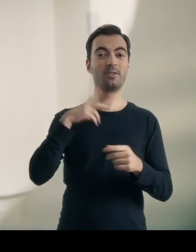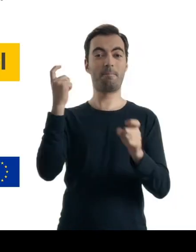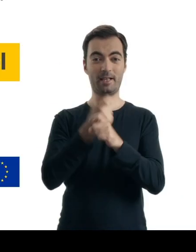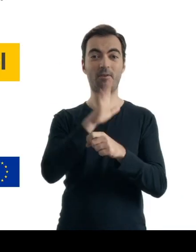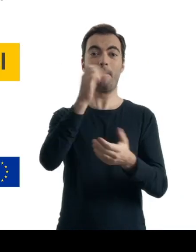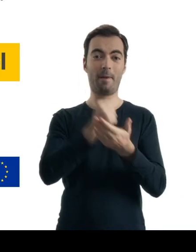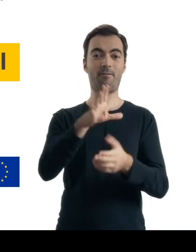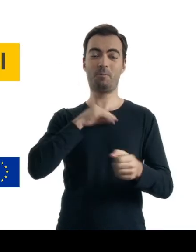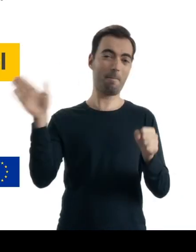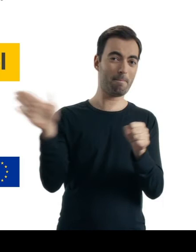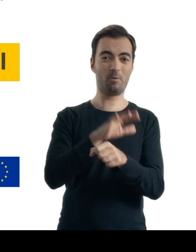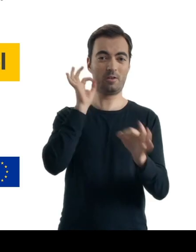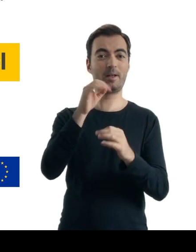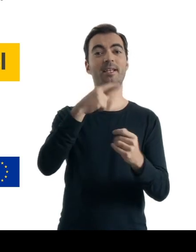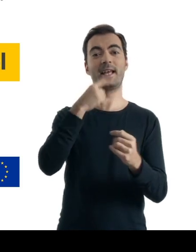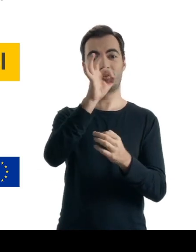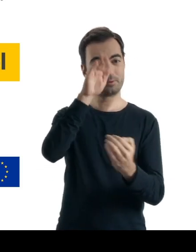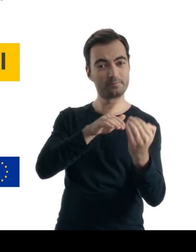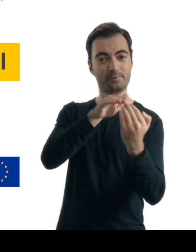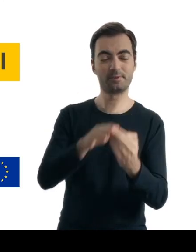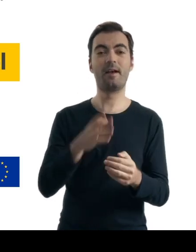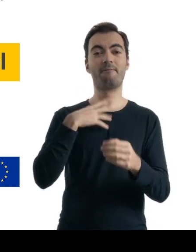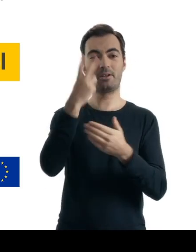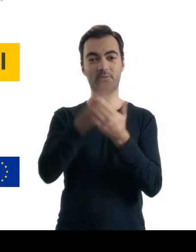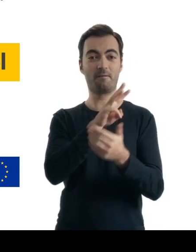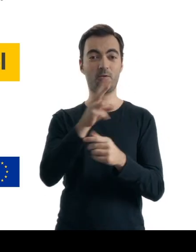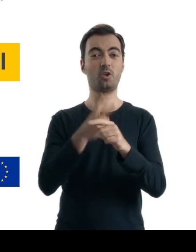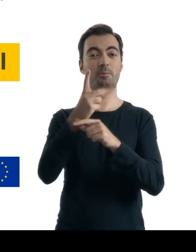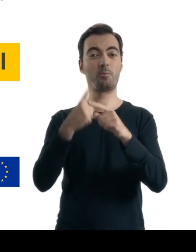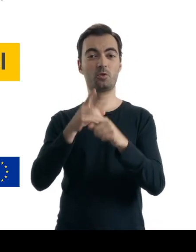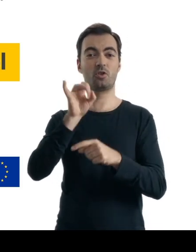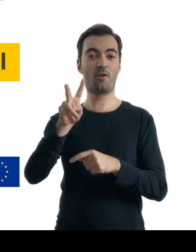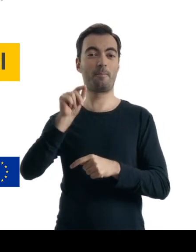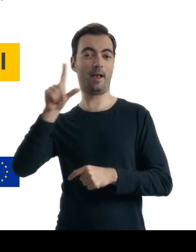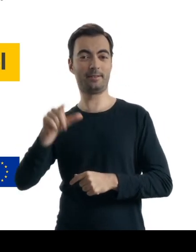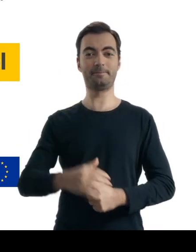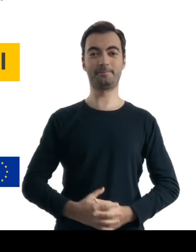w języku zrozumiałym dla Ciebie jako osoby ze szczególnymi potrzebami. Wejdź na dostepnoscplus.gov.pl